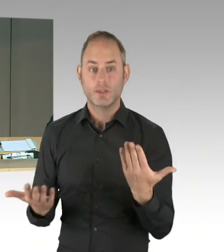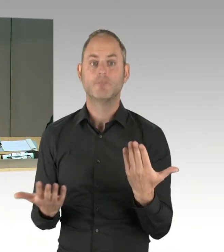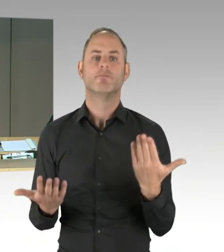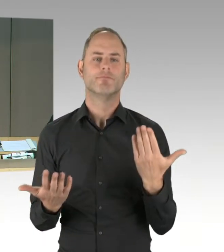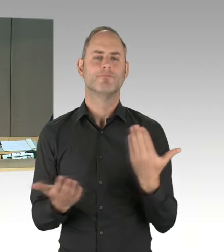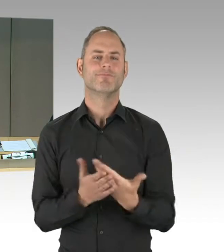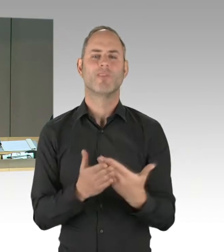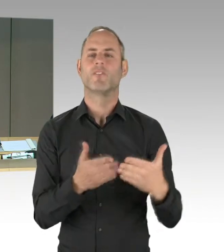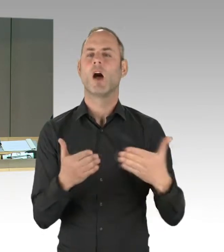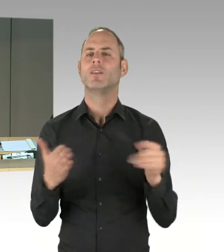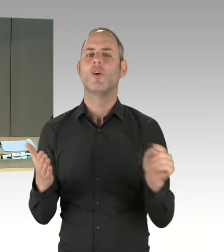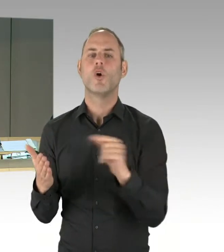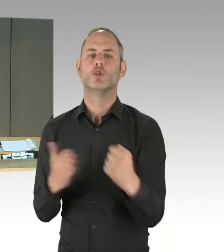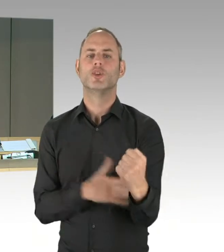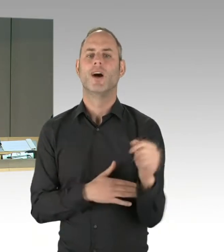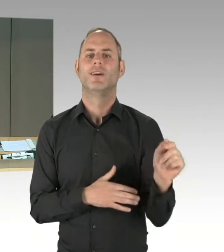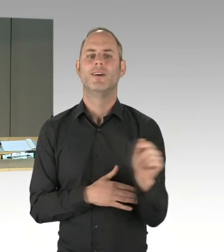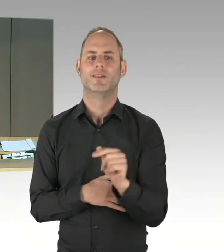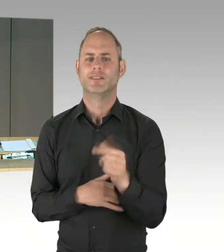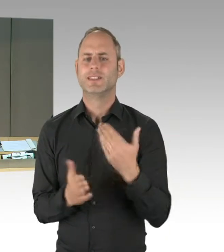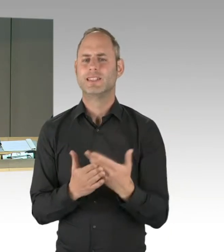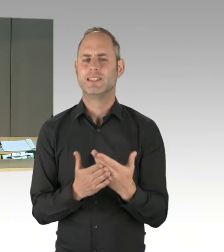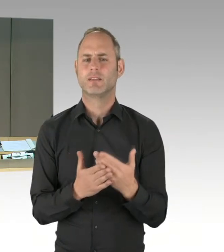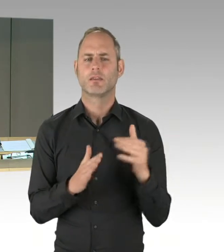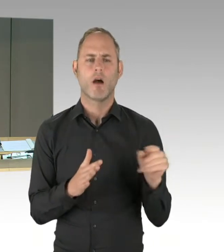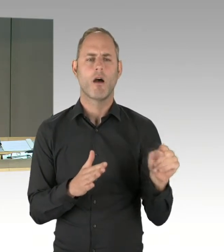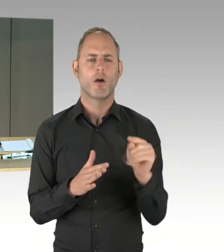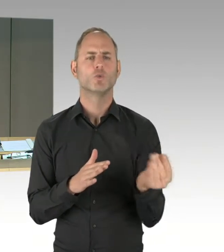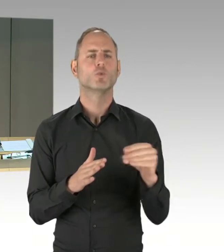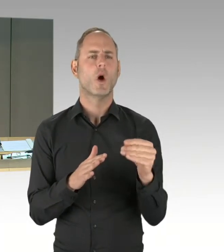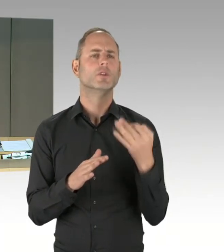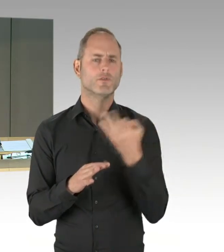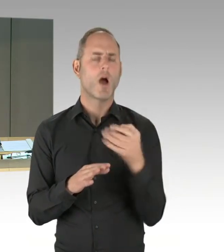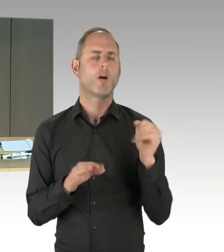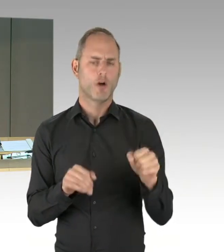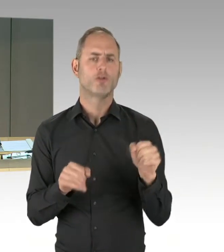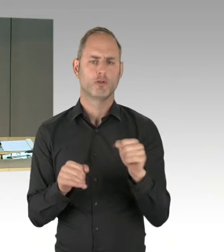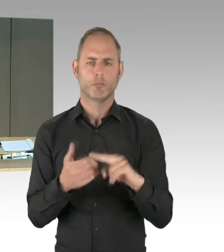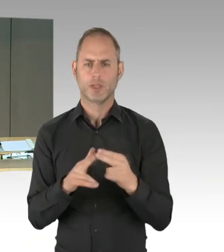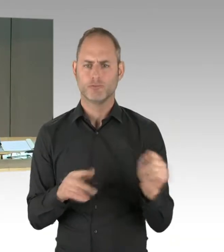Nachfragen werden von den Sitzplätzen aus gestellt. Herr Kollege Schopf von der SPD-Fraktion,